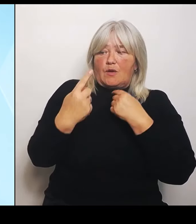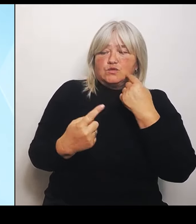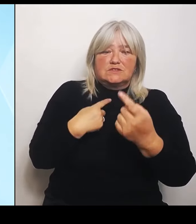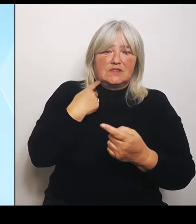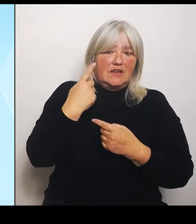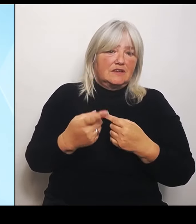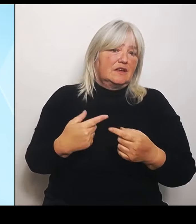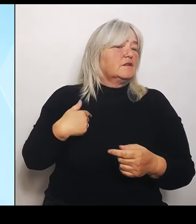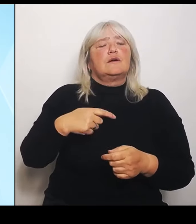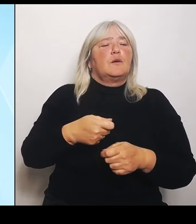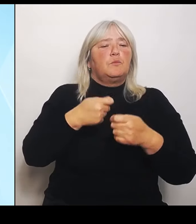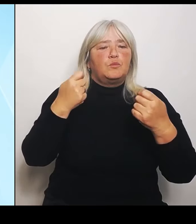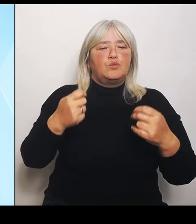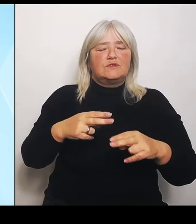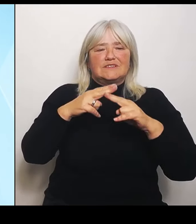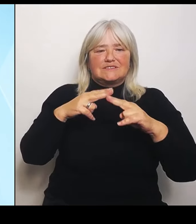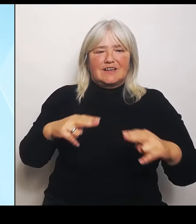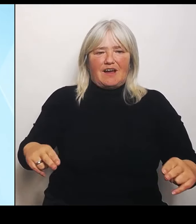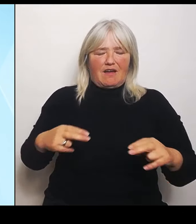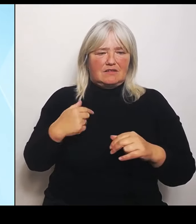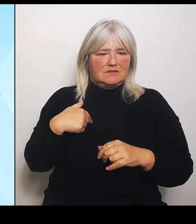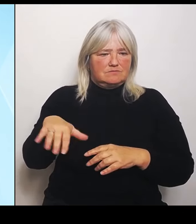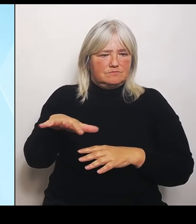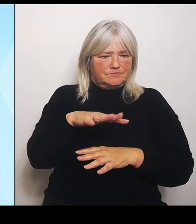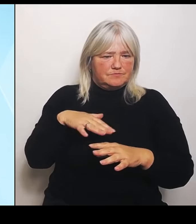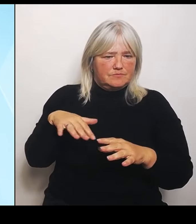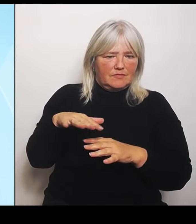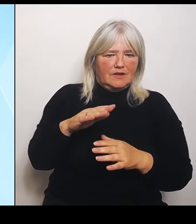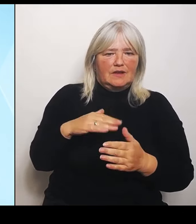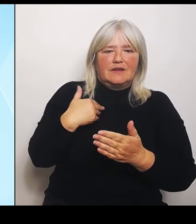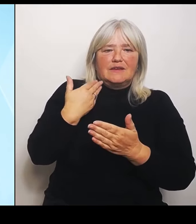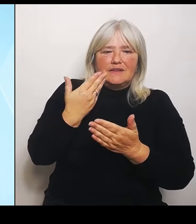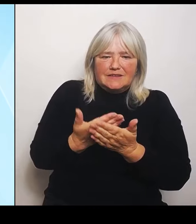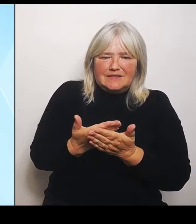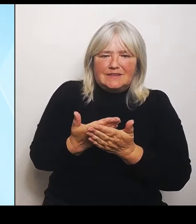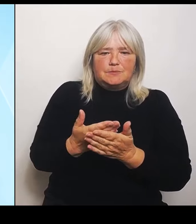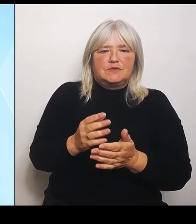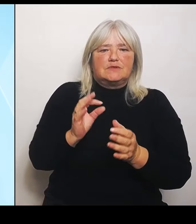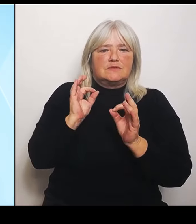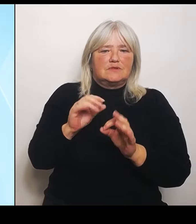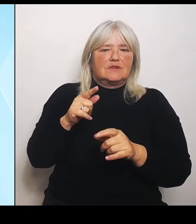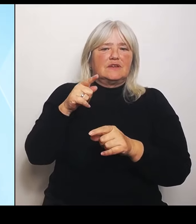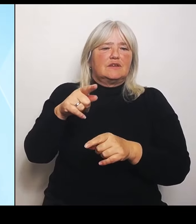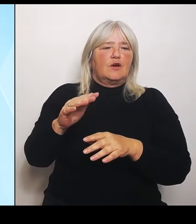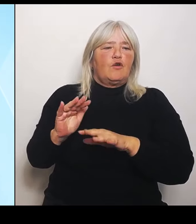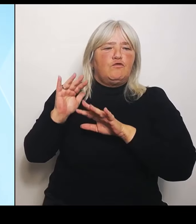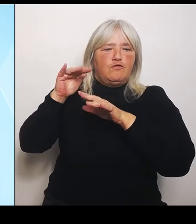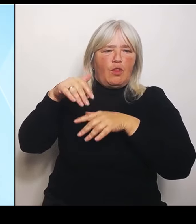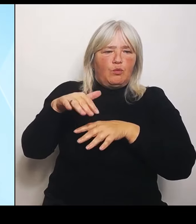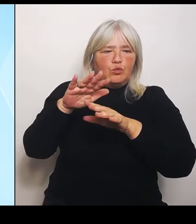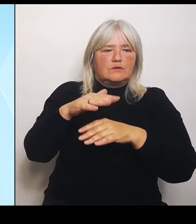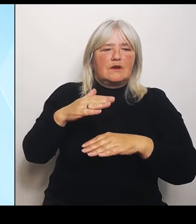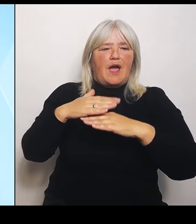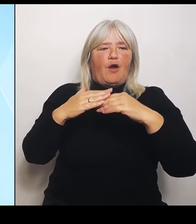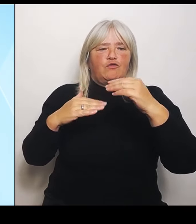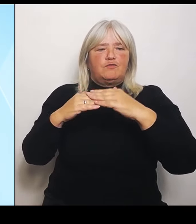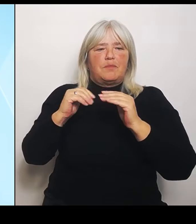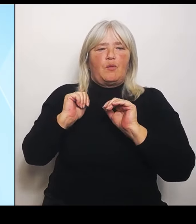geeignete Instrument, die den Flut aufbauhilfefonds von 2021 aufgrund der Katastrophe damals im Ahrtal.